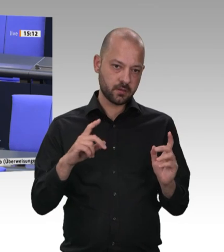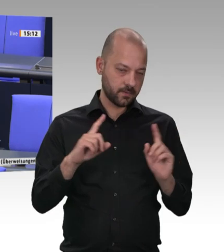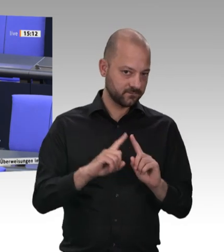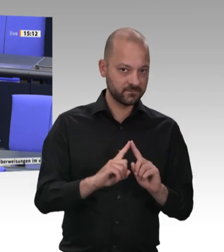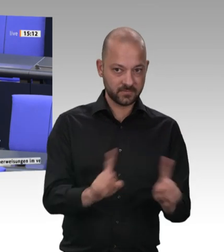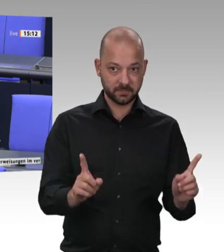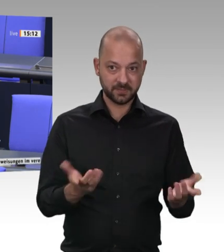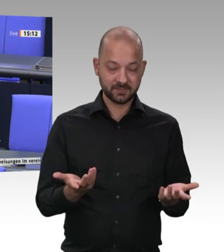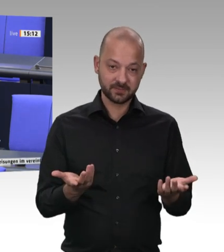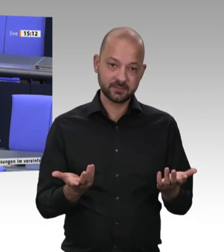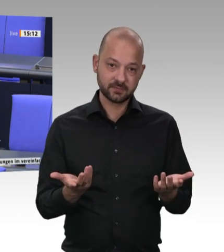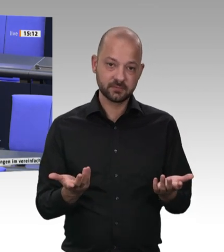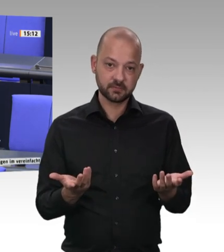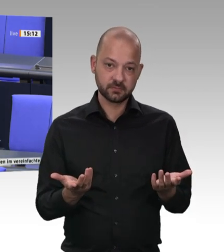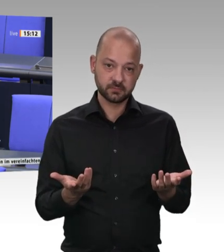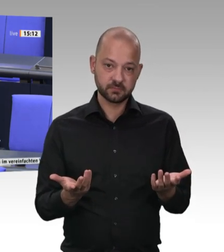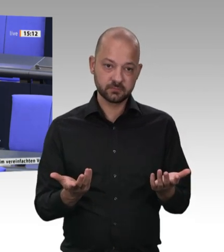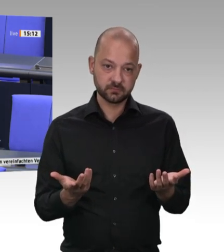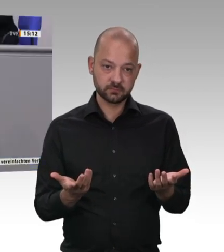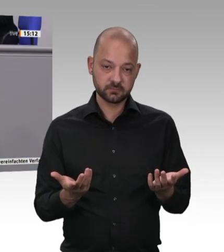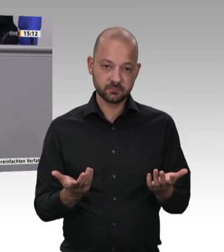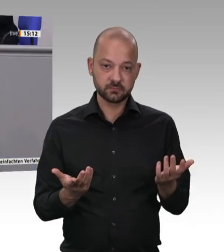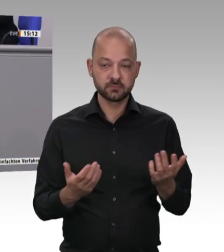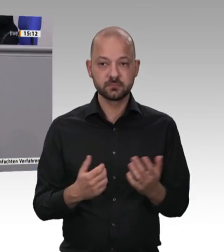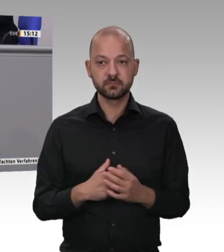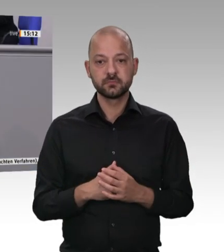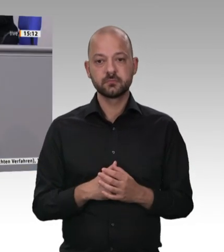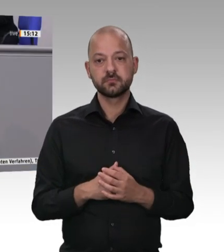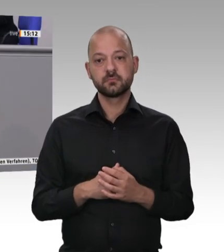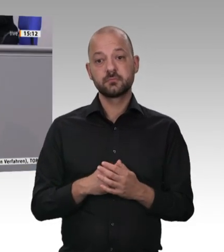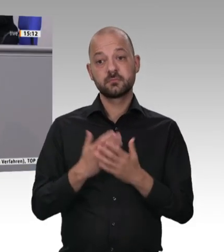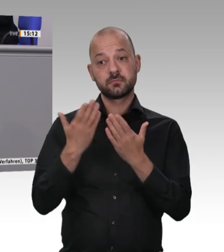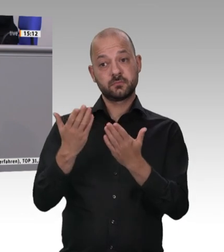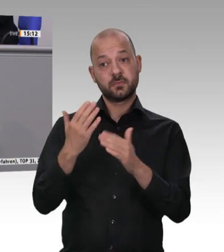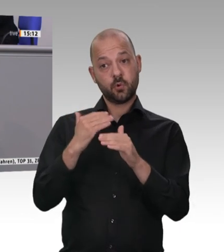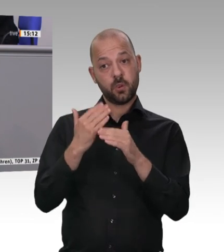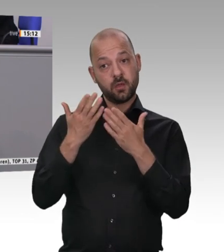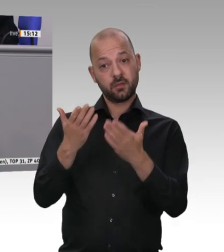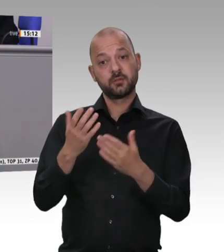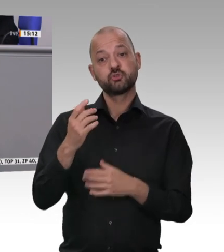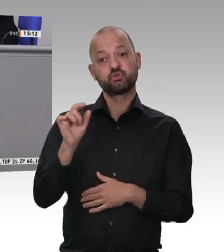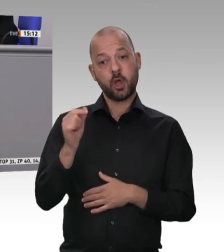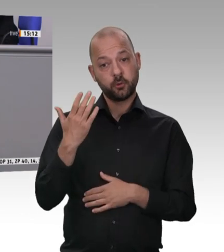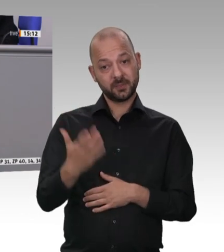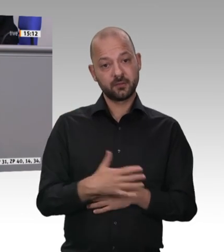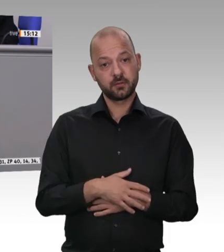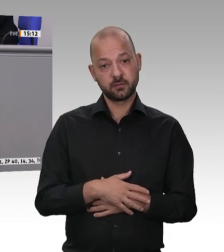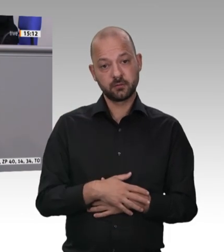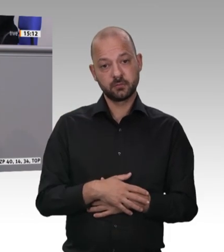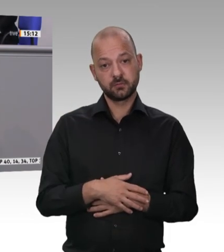übrigens auch etwas mit Wertschätzung von Arbeit, mit Anerkennung von Arbeit zu tun. Und dann ist es mir auch völlig egal, ob die Kolleginnen und Kollegen aus Rumänien,